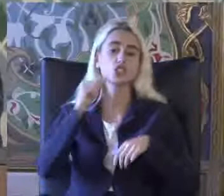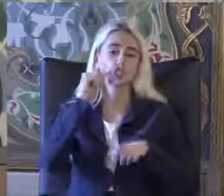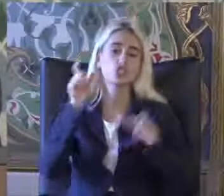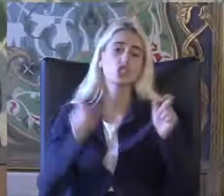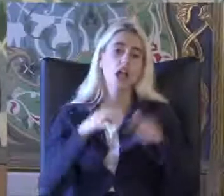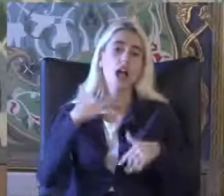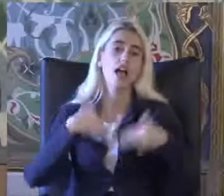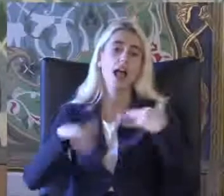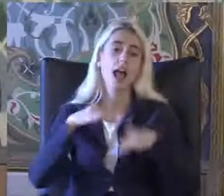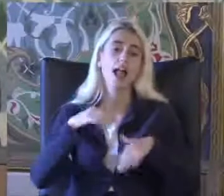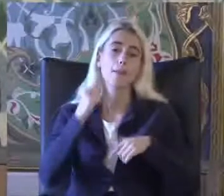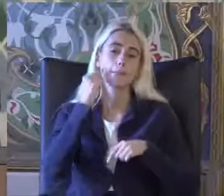Engelli birey diyebilir